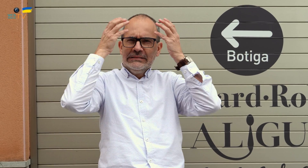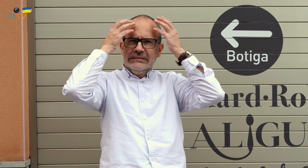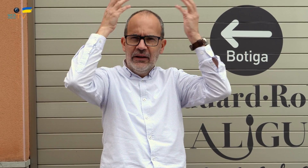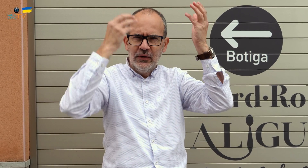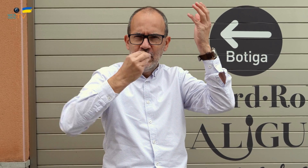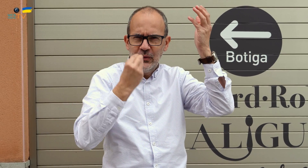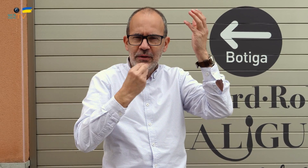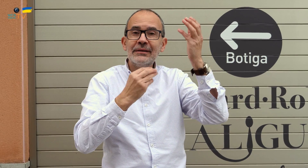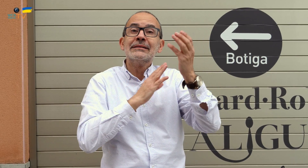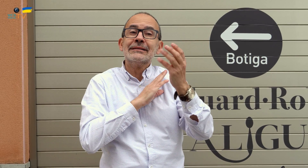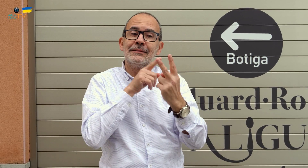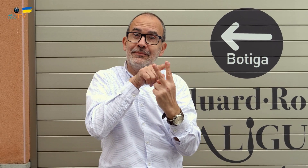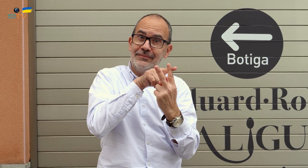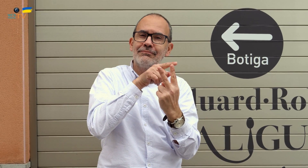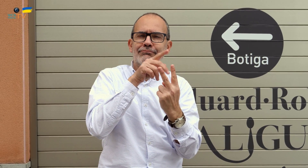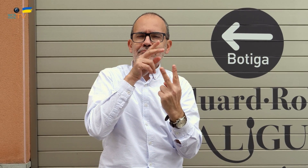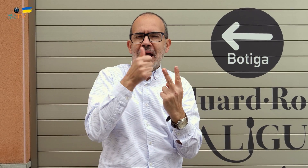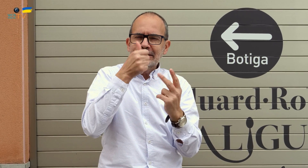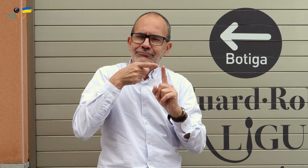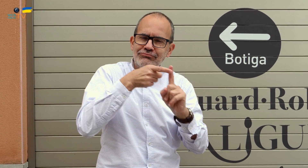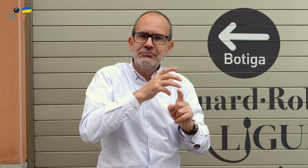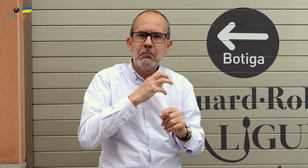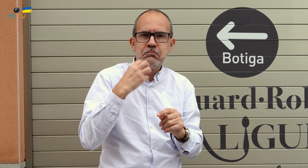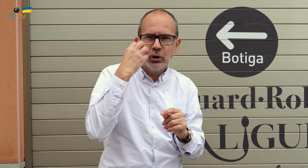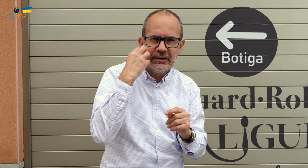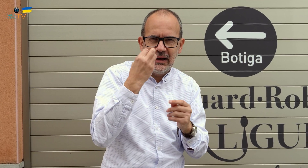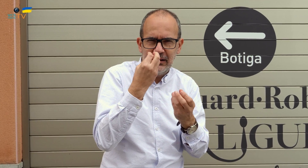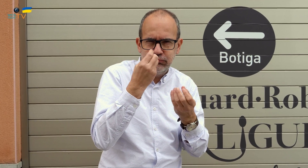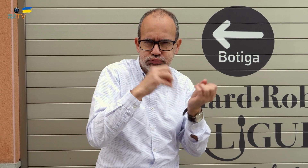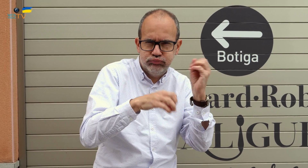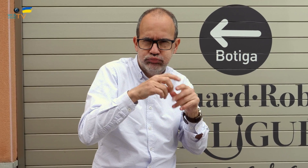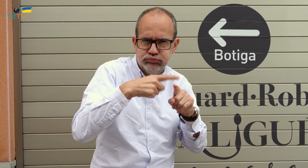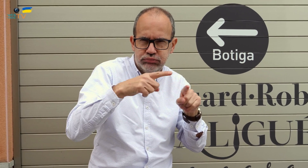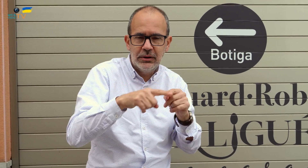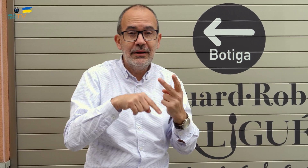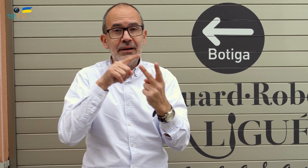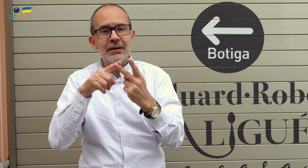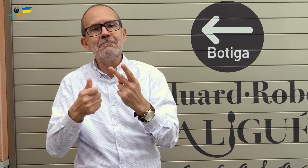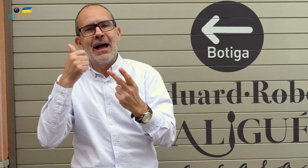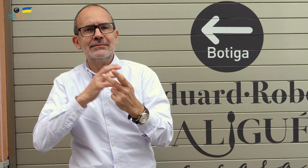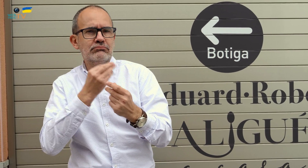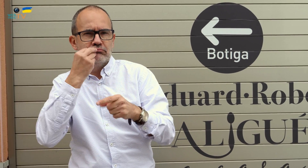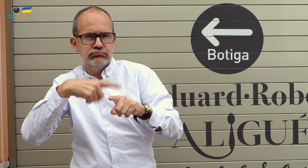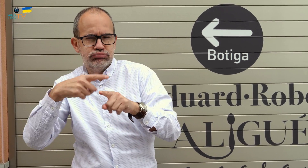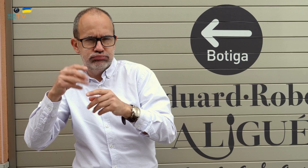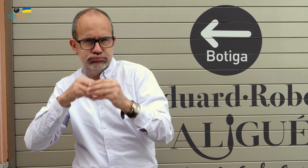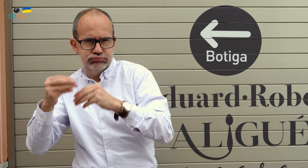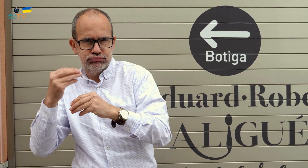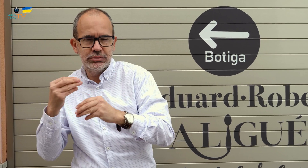Ambos son grandes chefs. Uno de ellos está más especializado en postres, y el otro en todo tipo de alimentos.